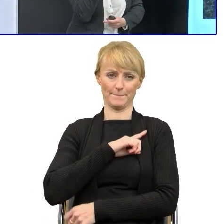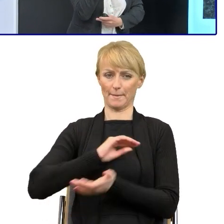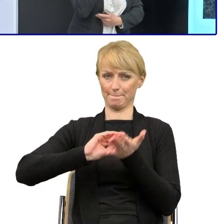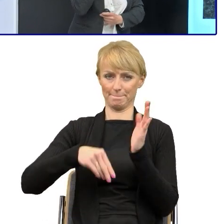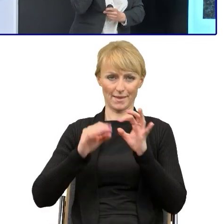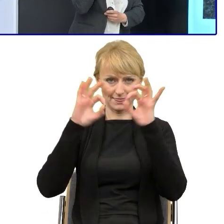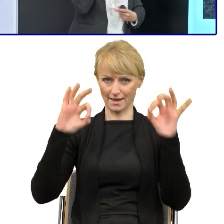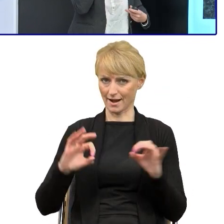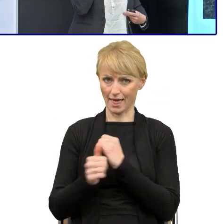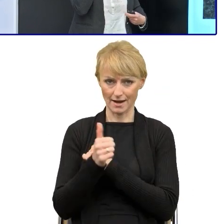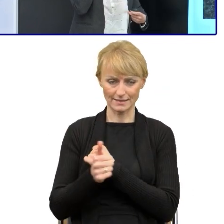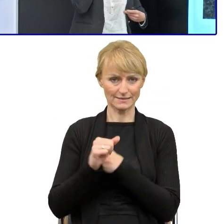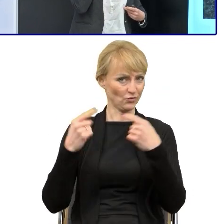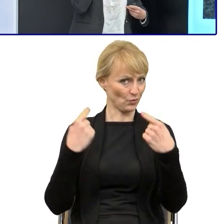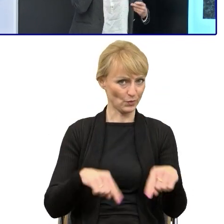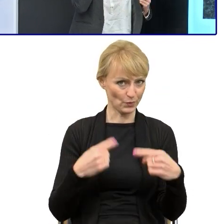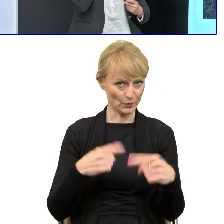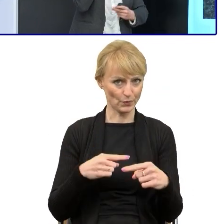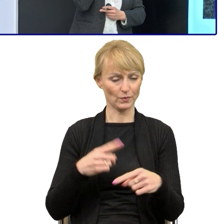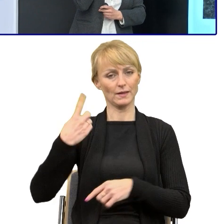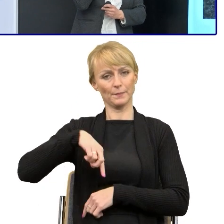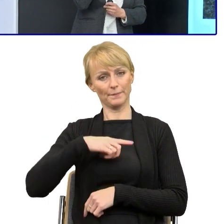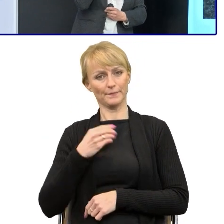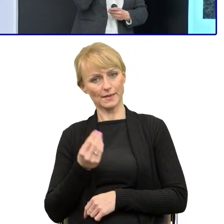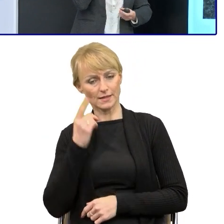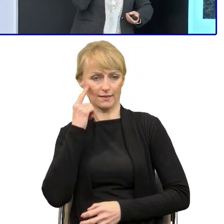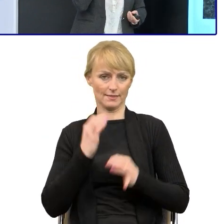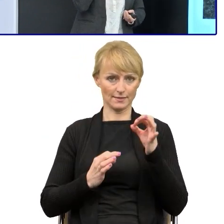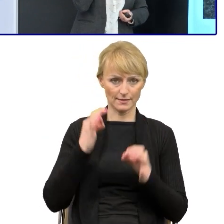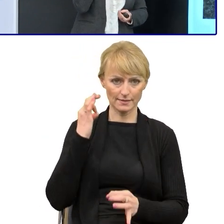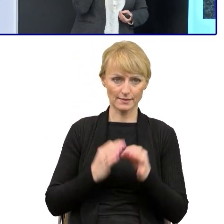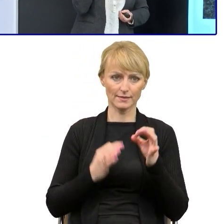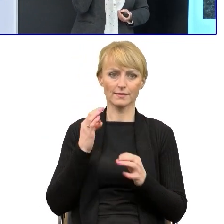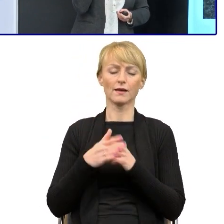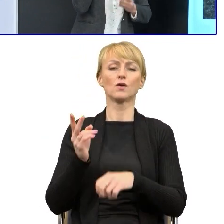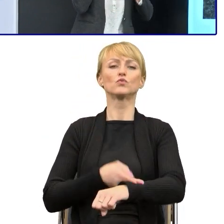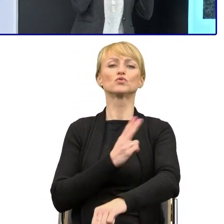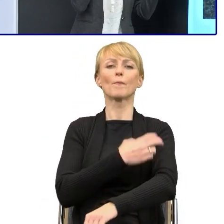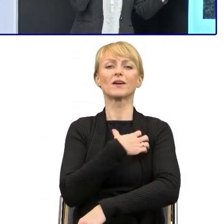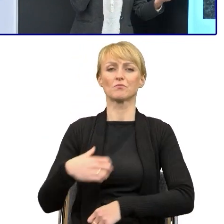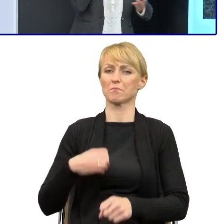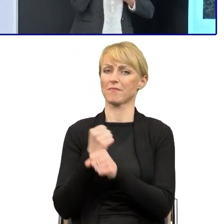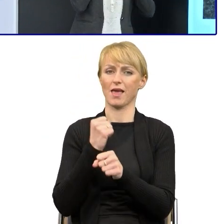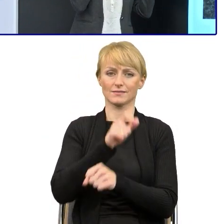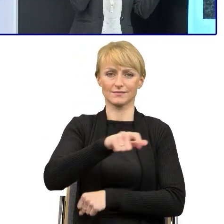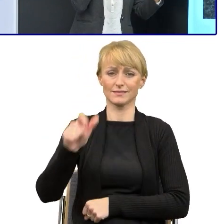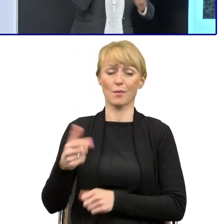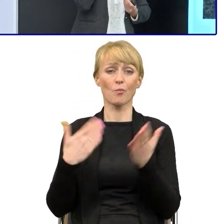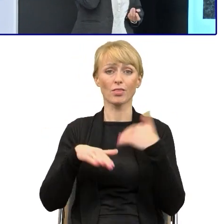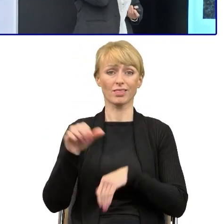Podchodzimy bardzo powoli w Urzędzie Marszałkowskim Województwa Śląskiego to jest ponad 1500 ludzi, więc to spora instytucja, my w tej części funduszowej